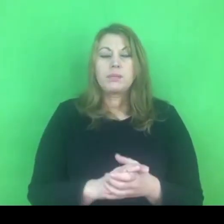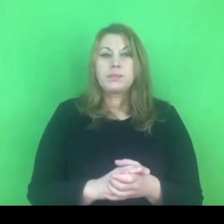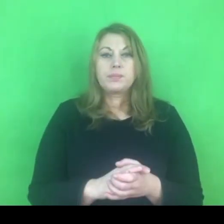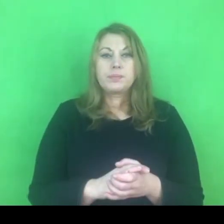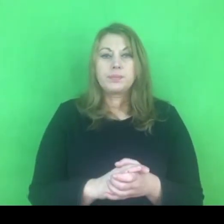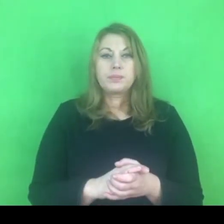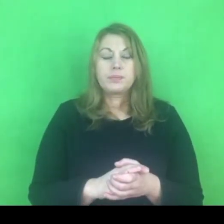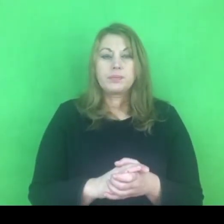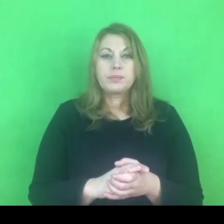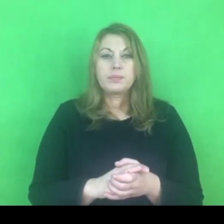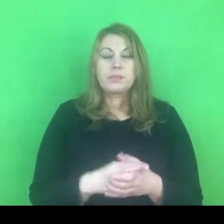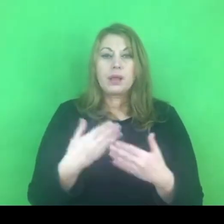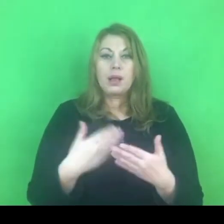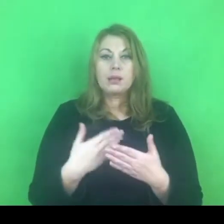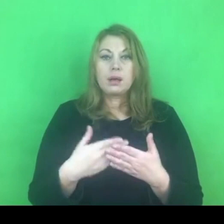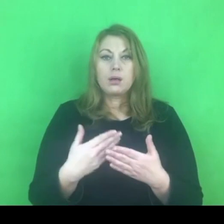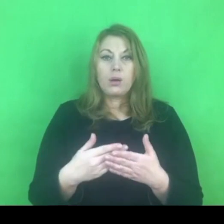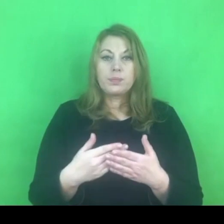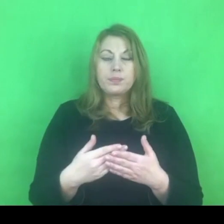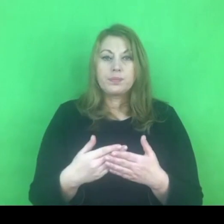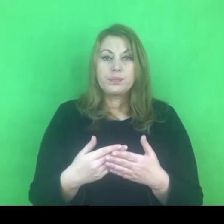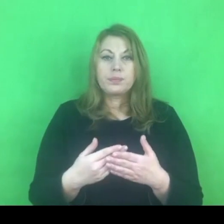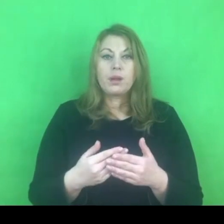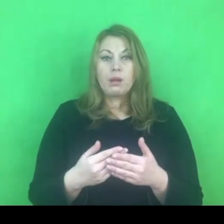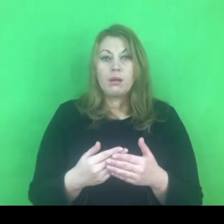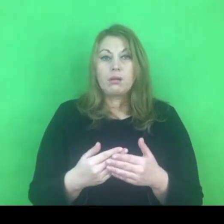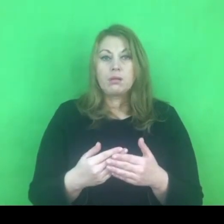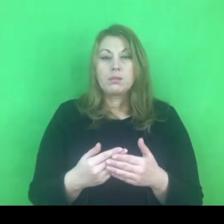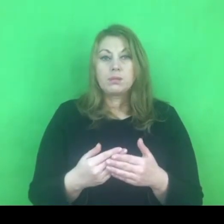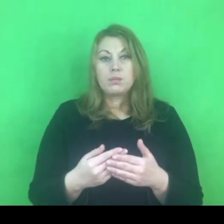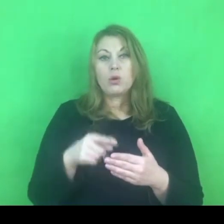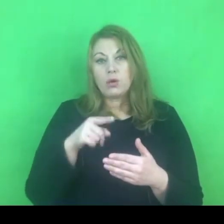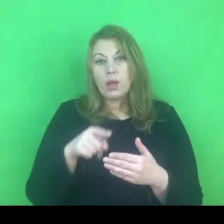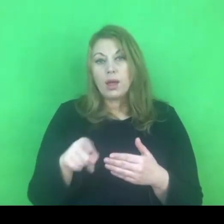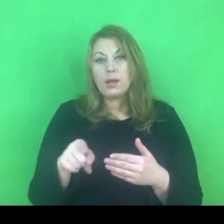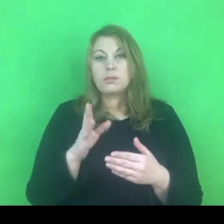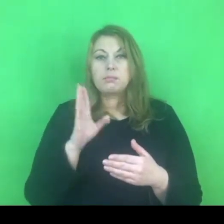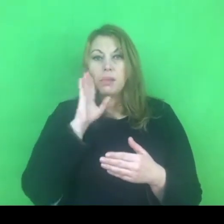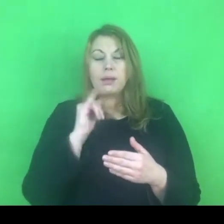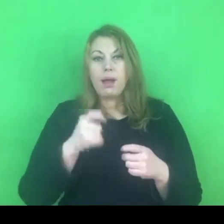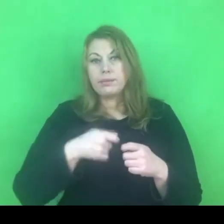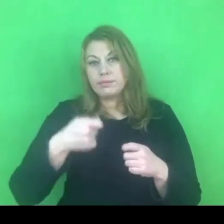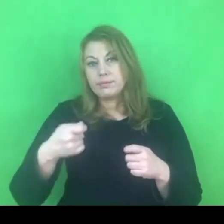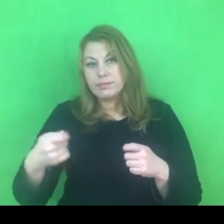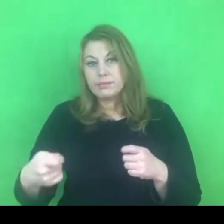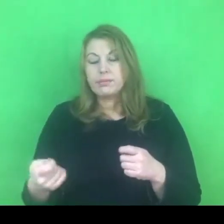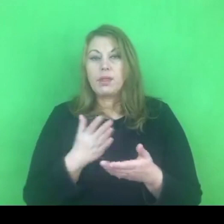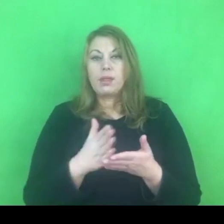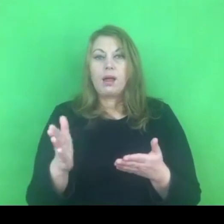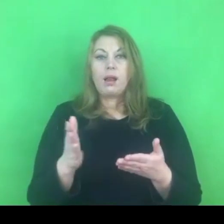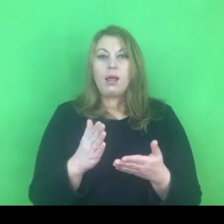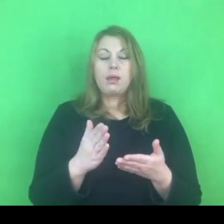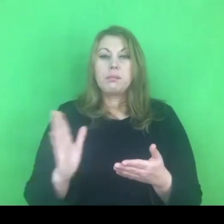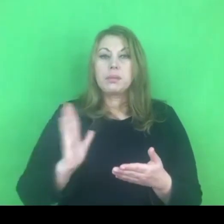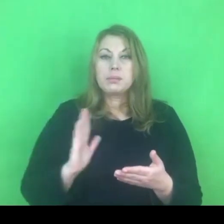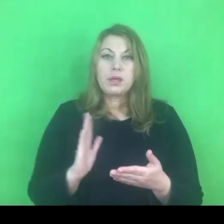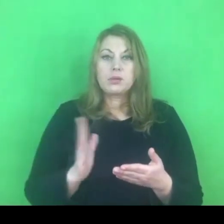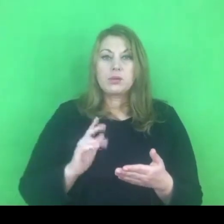W związku z tym możemy powiedzieć, że jest tu jakiś rodzaj kontynuacji zabezpieczenia osoby pokrzywdzonej.